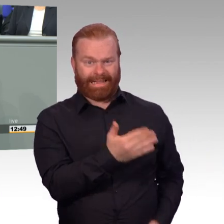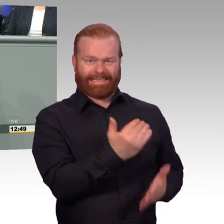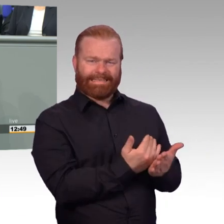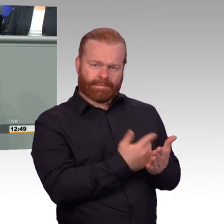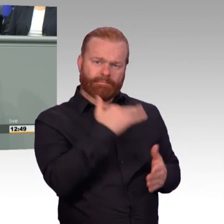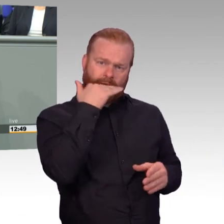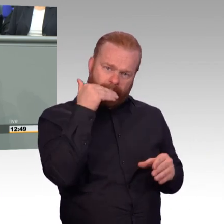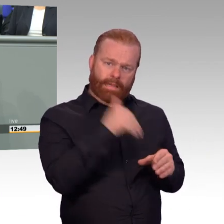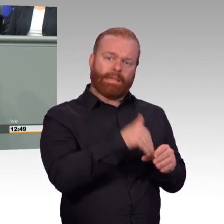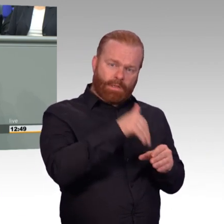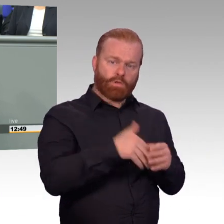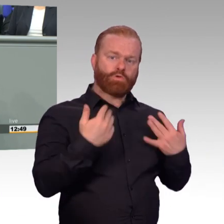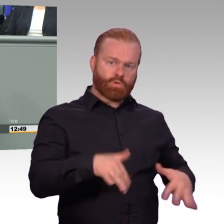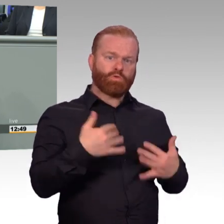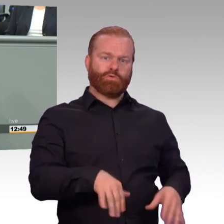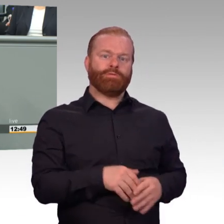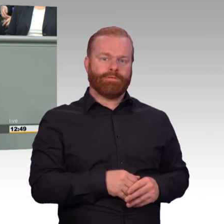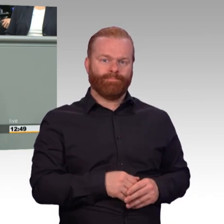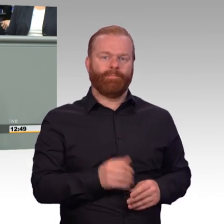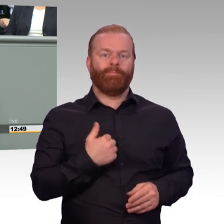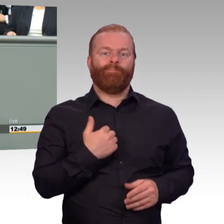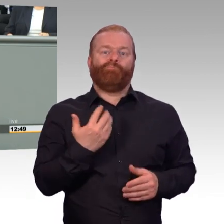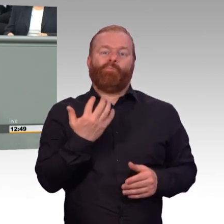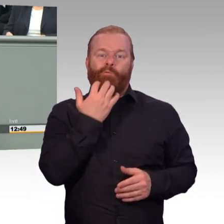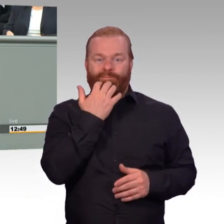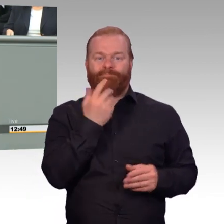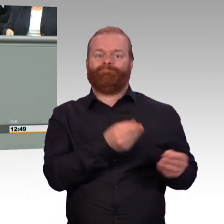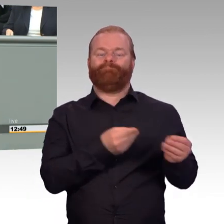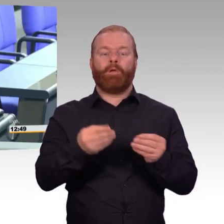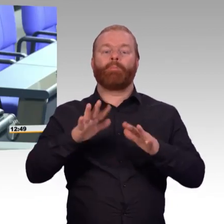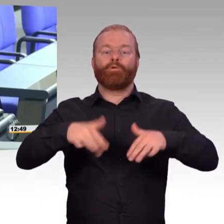in den nächsten Wochen und ich danke Ihnen für die Aufmerksamkeit. (Beifall)